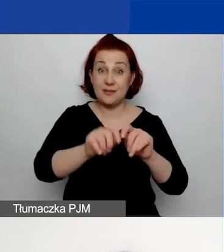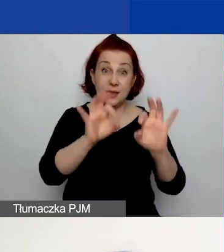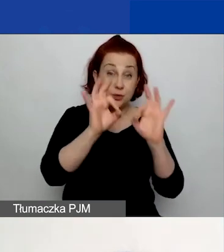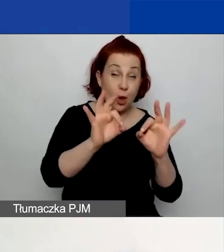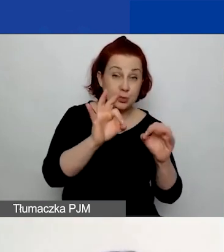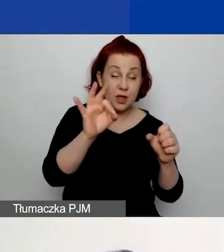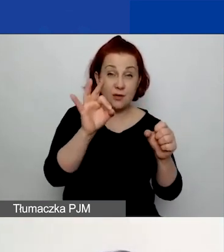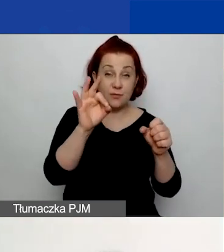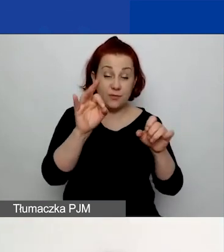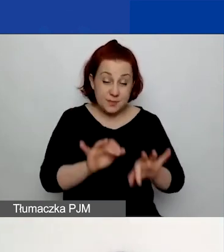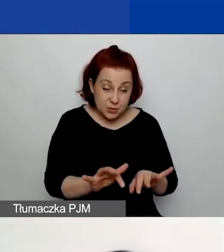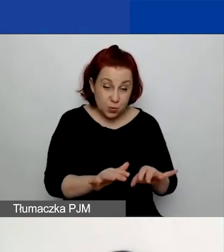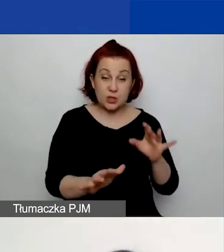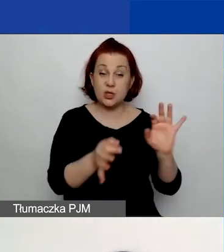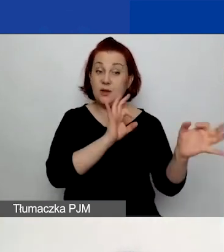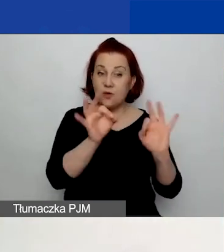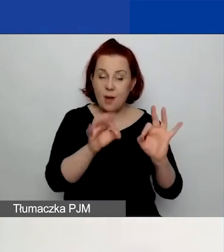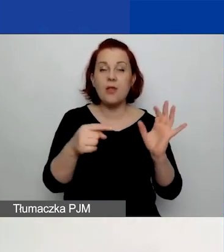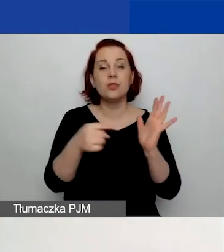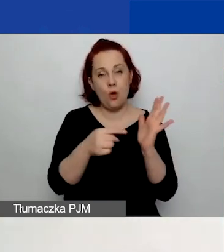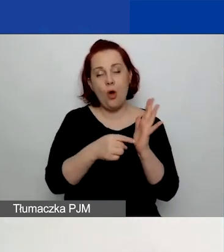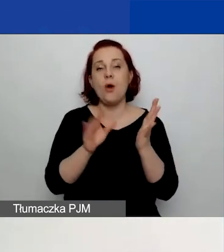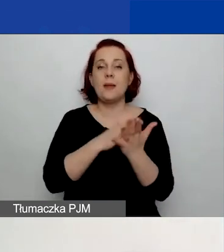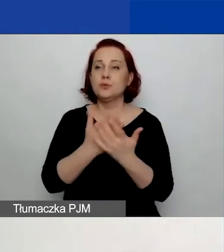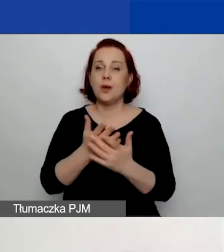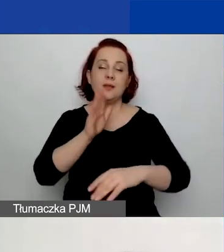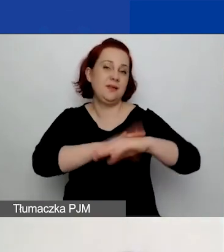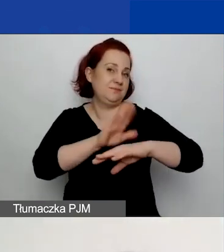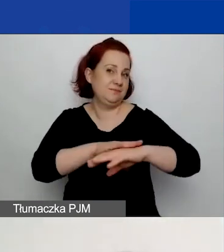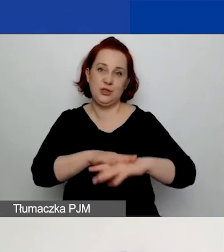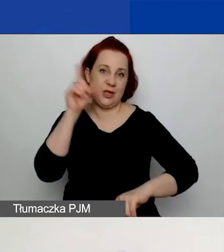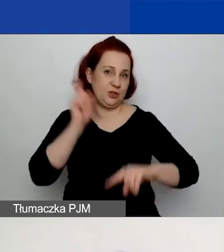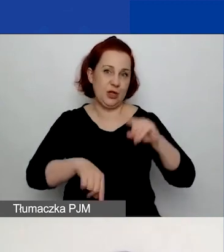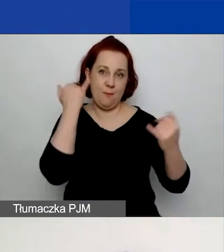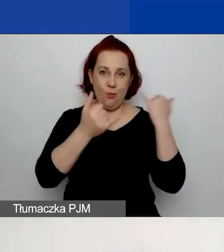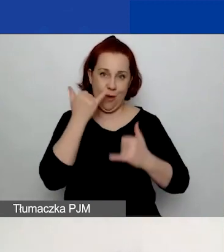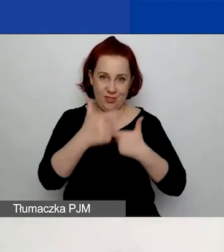po prostu generują informację, że dane nie są poprawnie wprowadzone. Zwróćcie również uwagę,